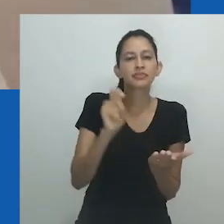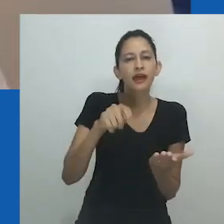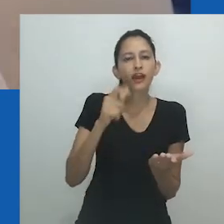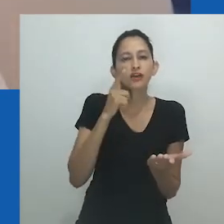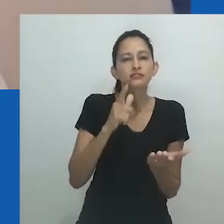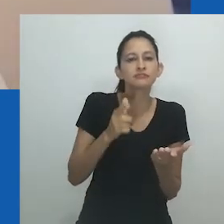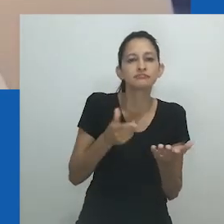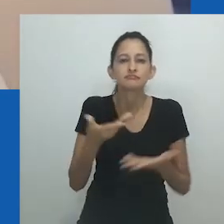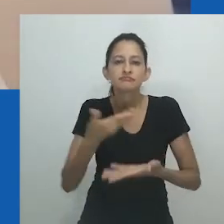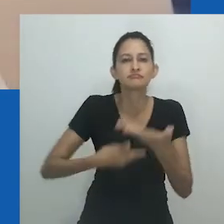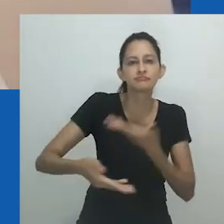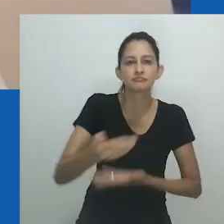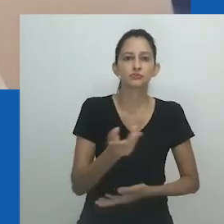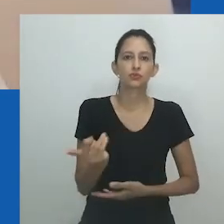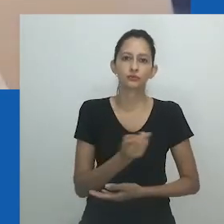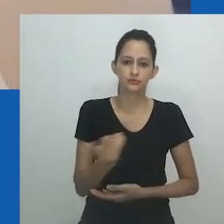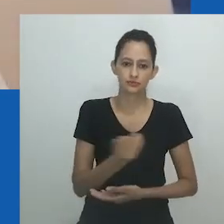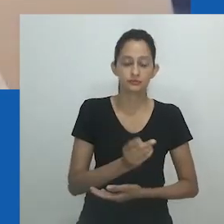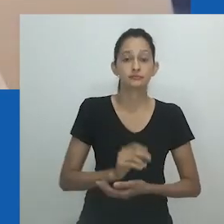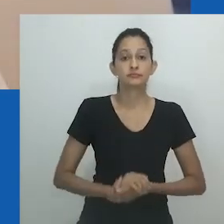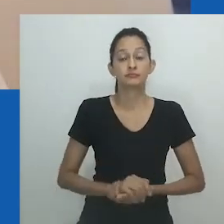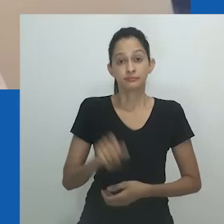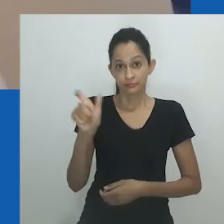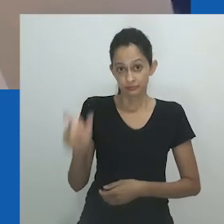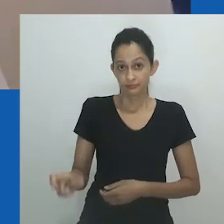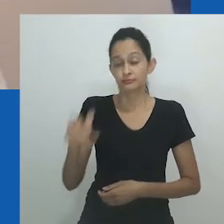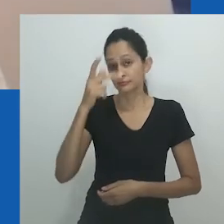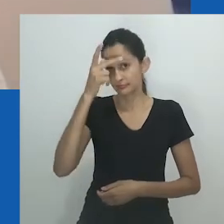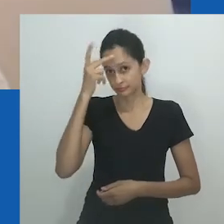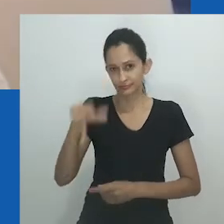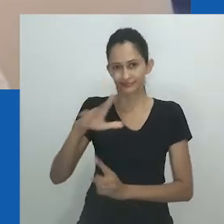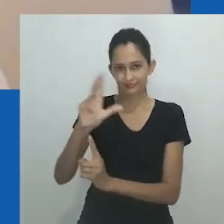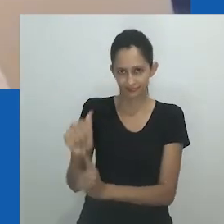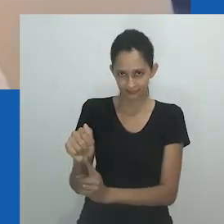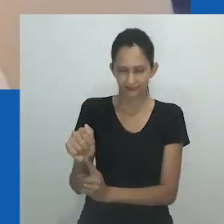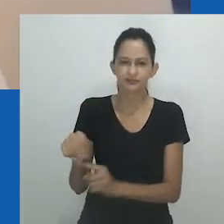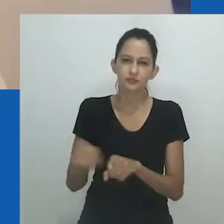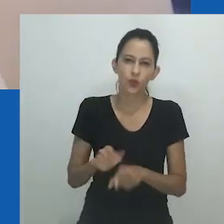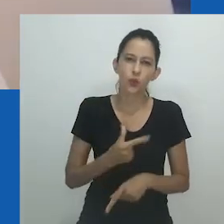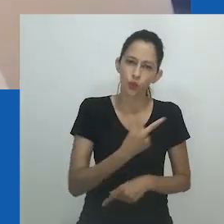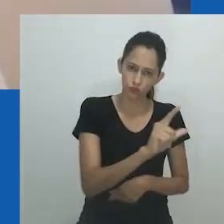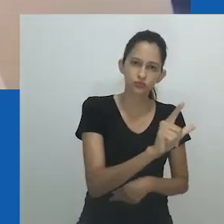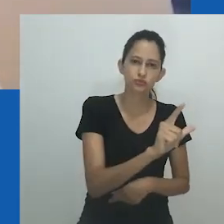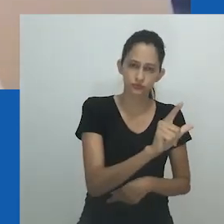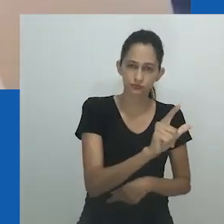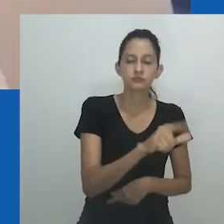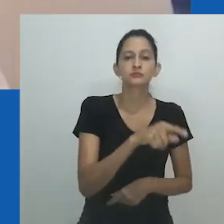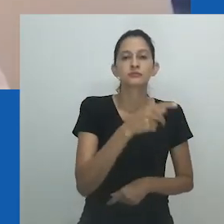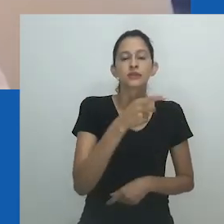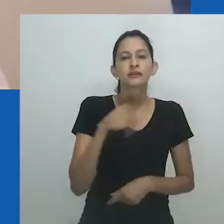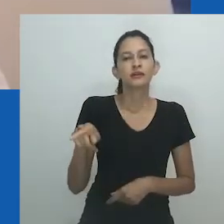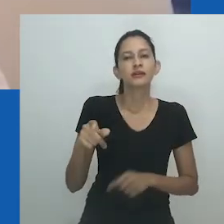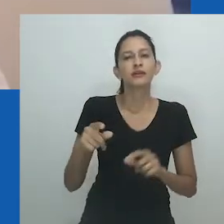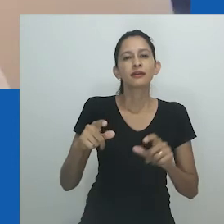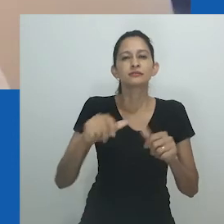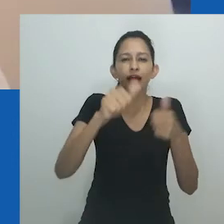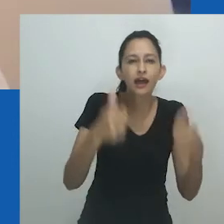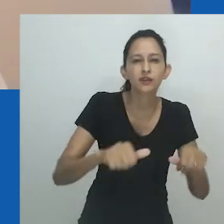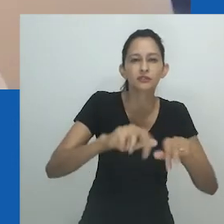em grande parte sem membros, não articuladas, montagens nascentes, corpos anteriores a ou sem gênero fixo, parecem falar da somatécnica,